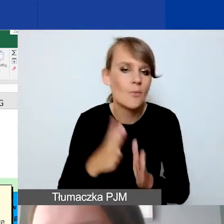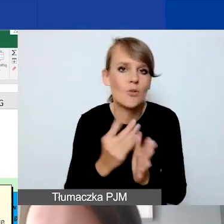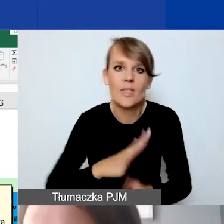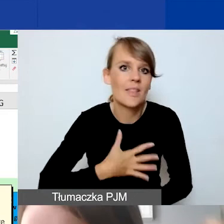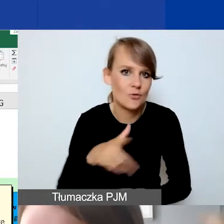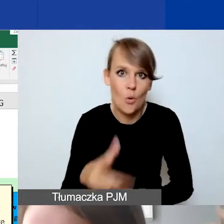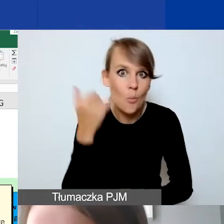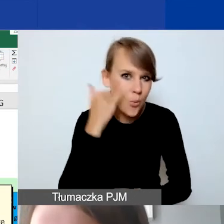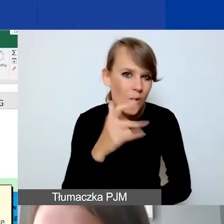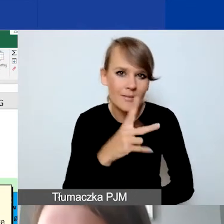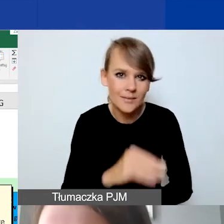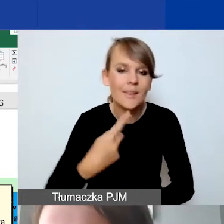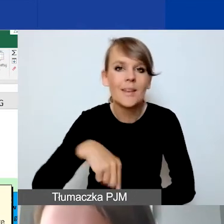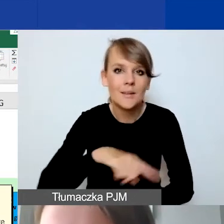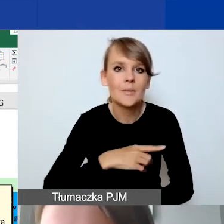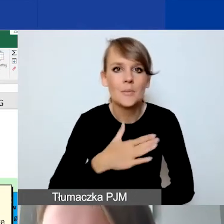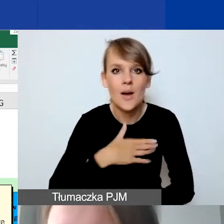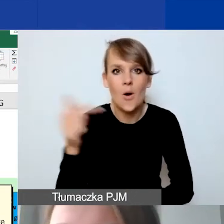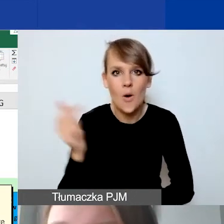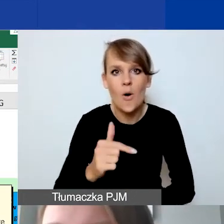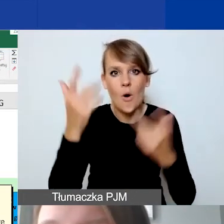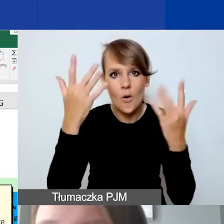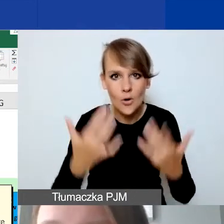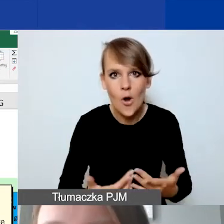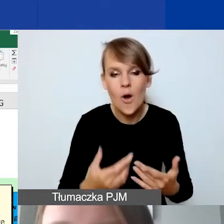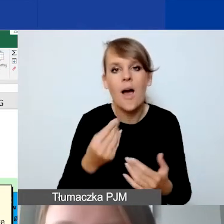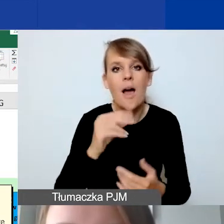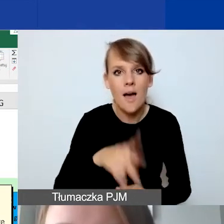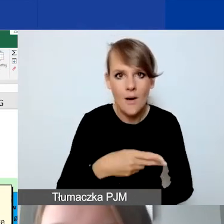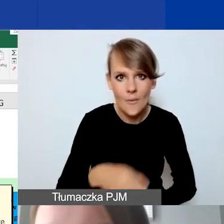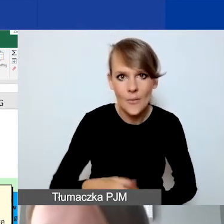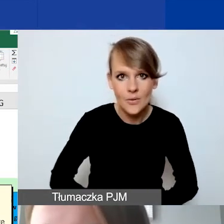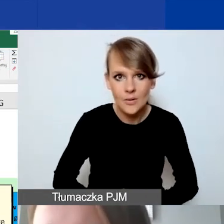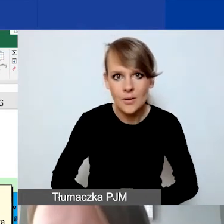My jesteśmy zobowiązani do rozliczeń z państwa w euro. Te działania w złotówkach